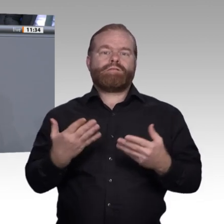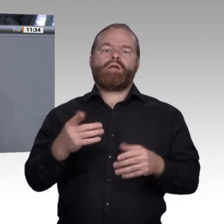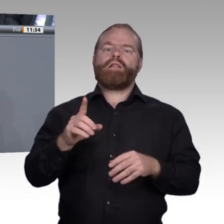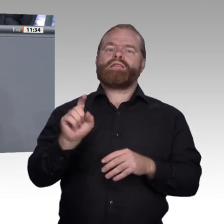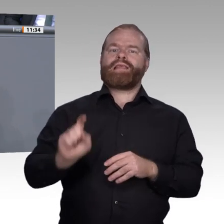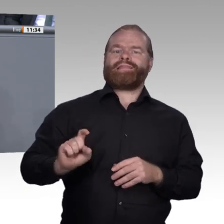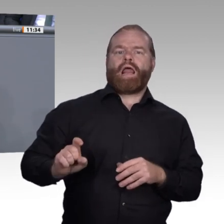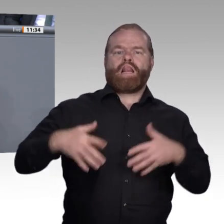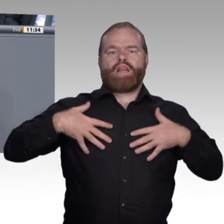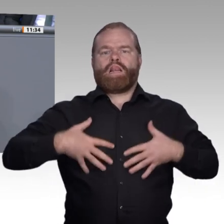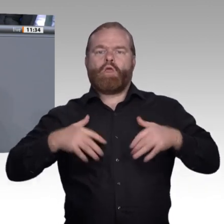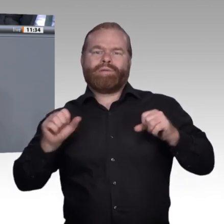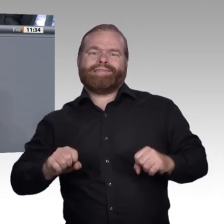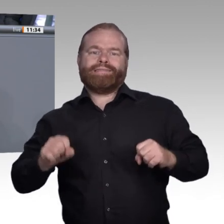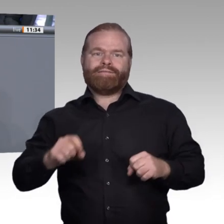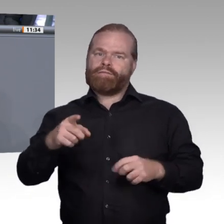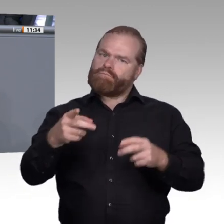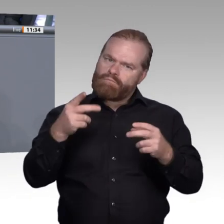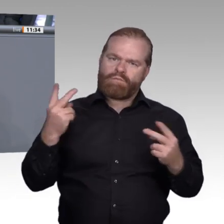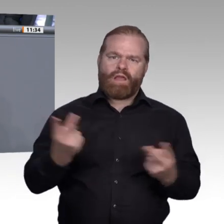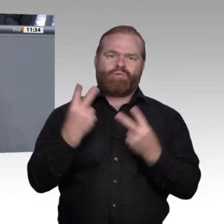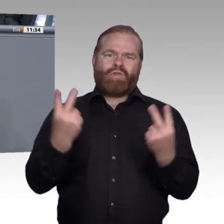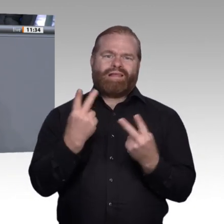Lebensentwurf leben lässt. Zweitens muss man